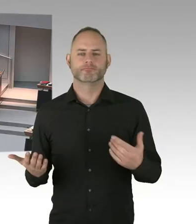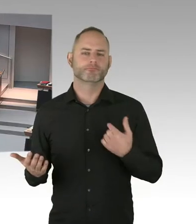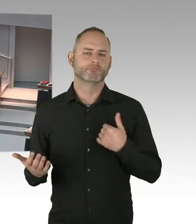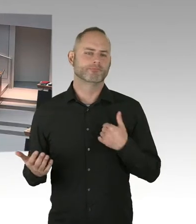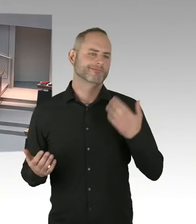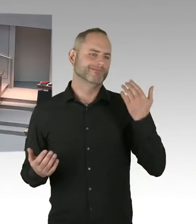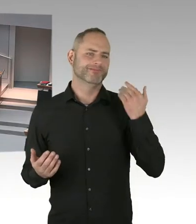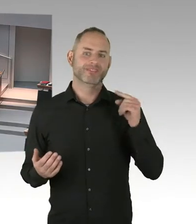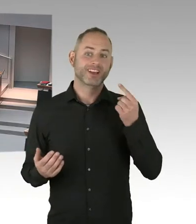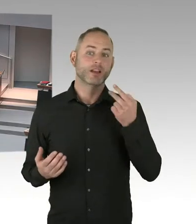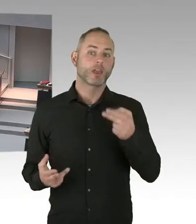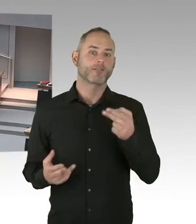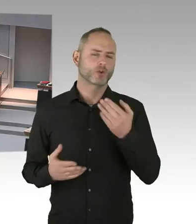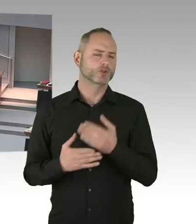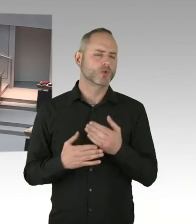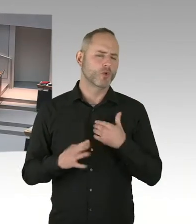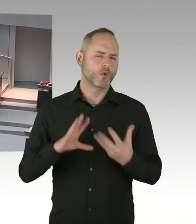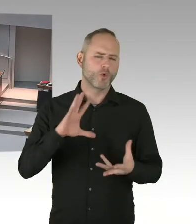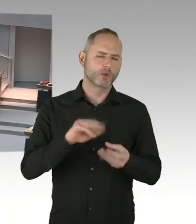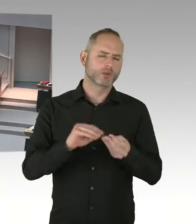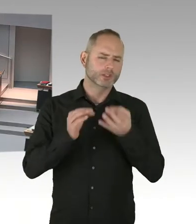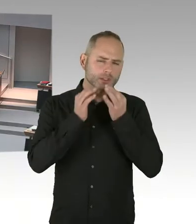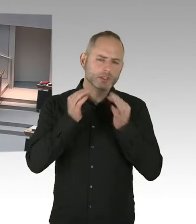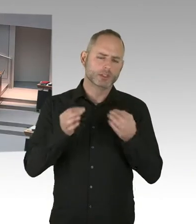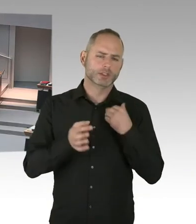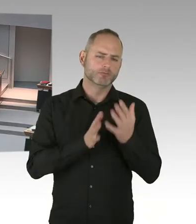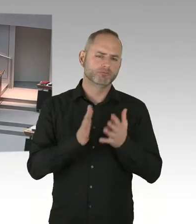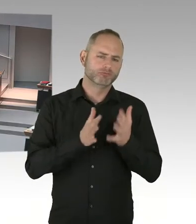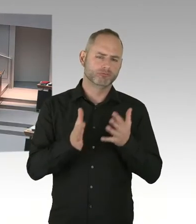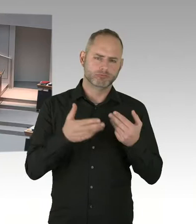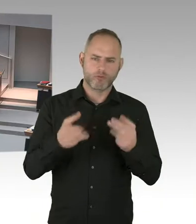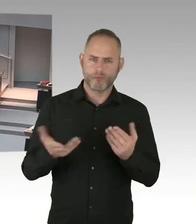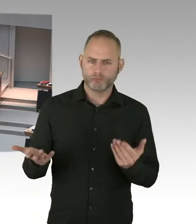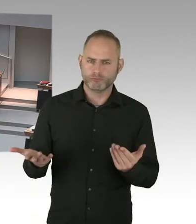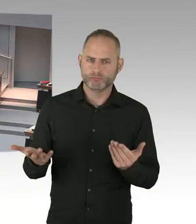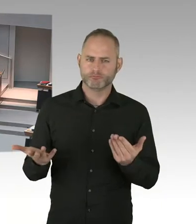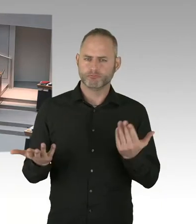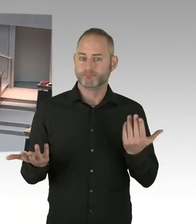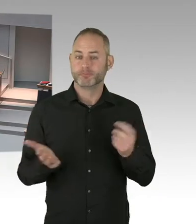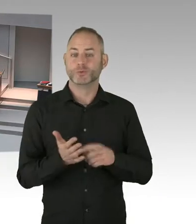Wenn das Gesetzgebungsverfahren abgeschlossen ist, wird es auch hier im Abgeordnetenhaus